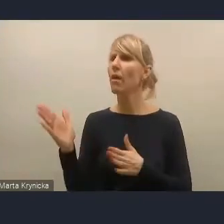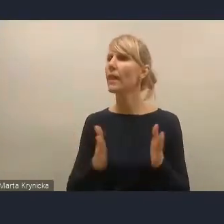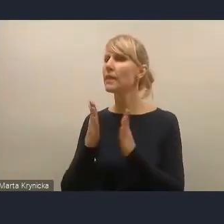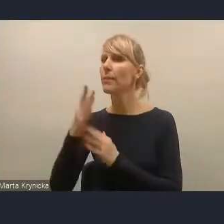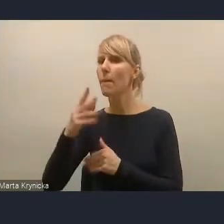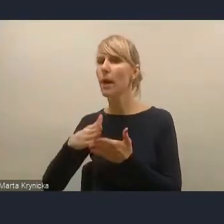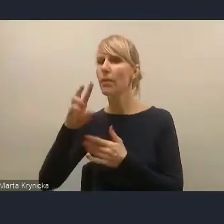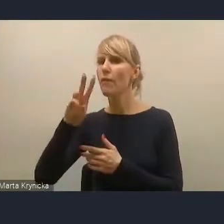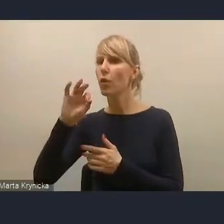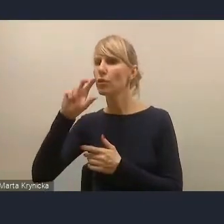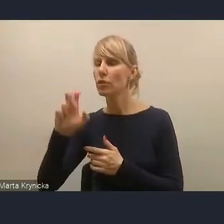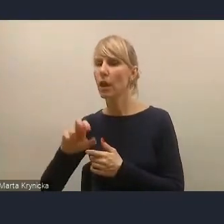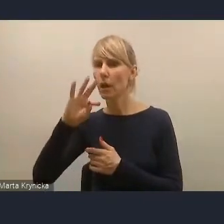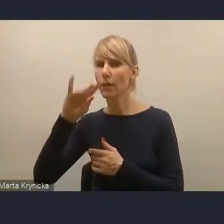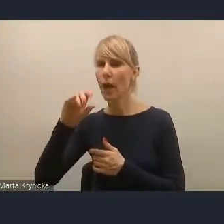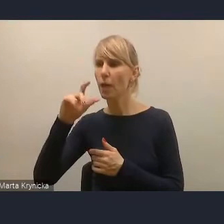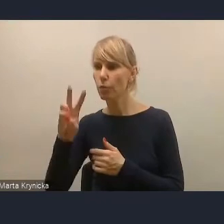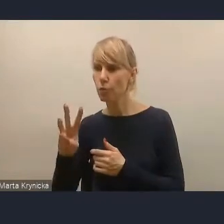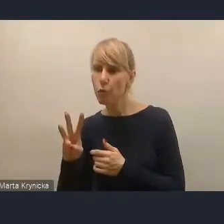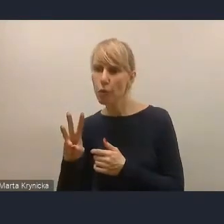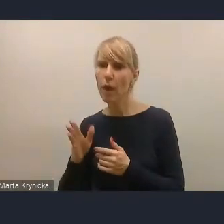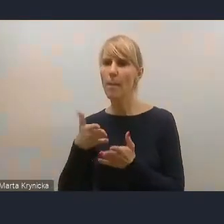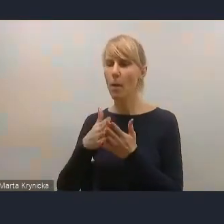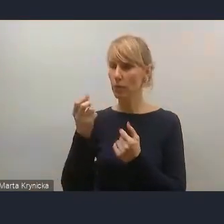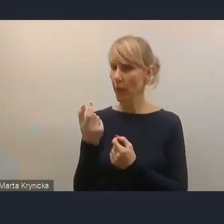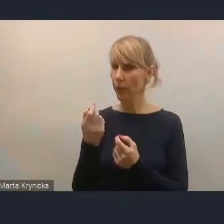której moglibyśmy za chwilę udzielić głosu.